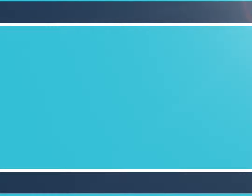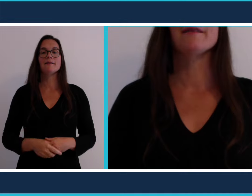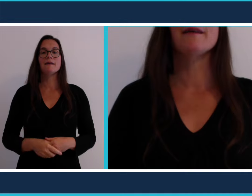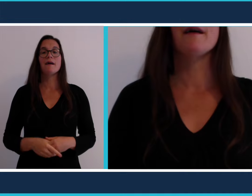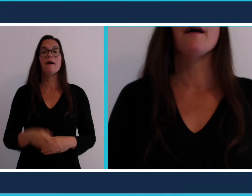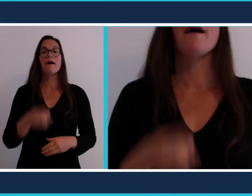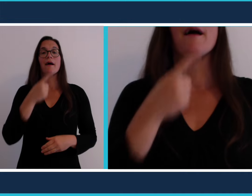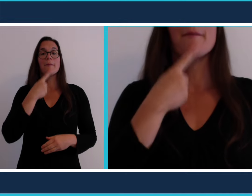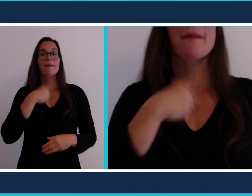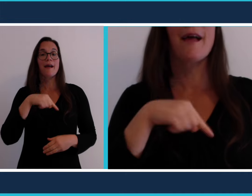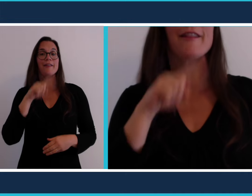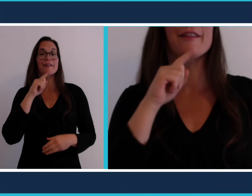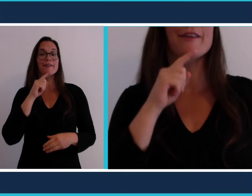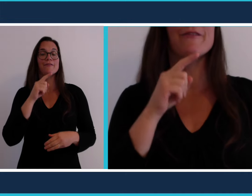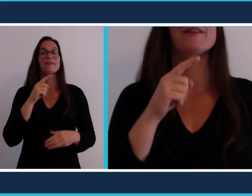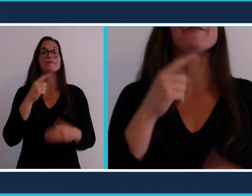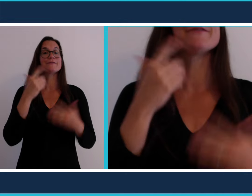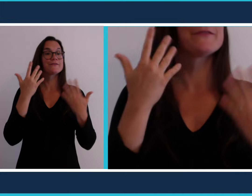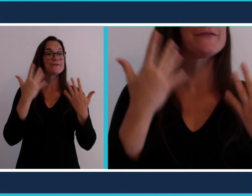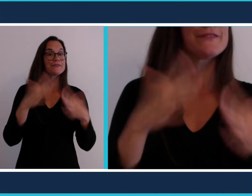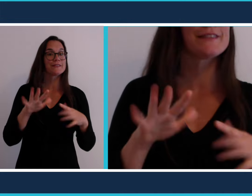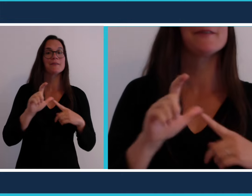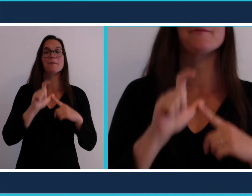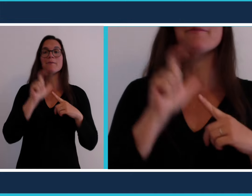Une fois l'apéritif terminé, direction le [restaurant]